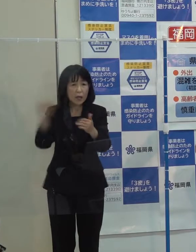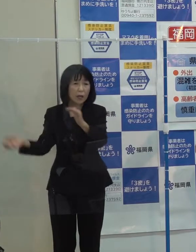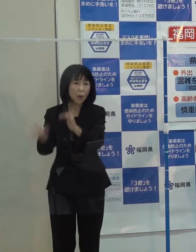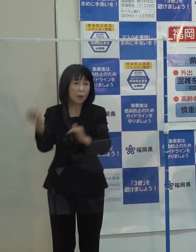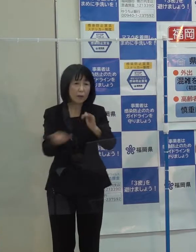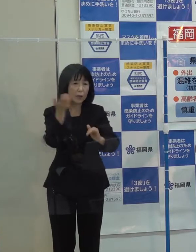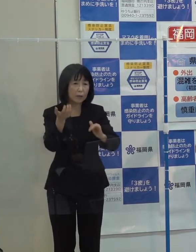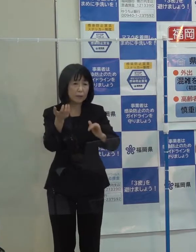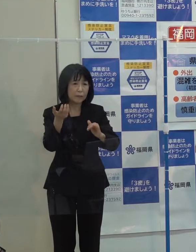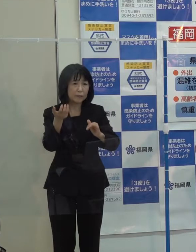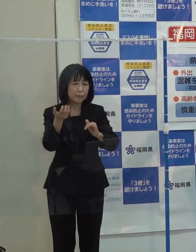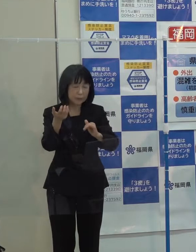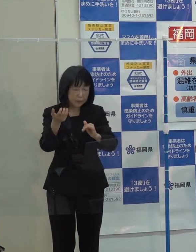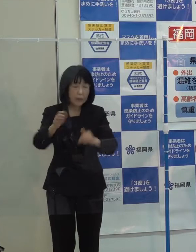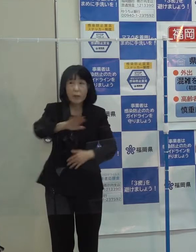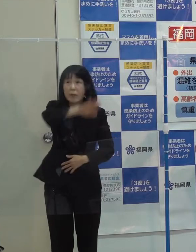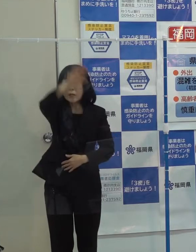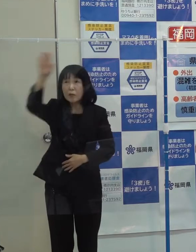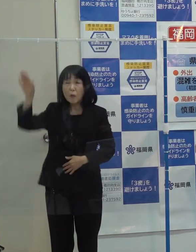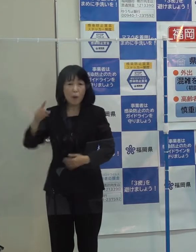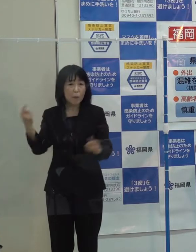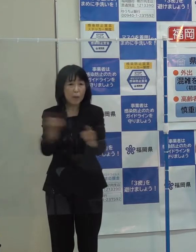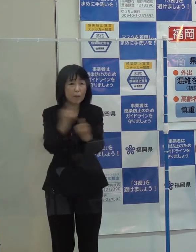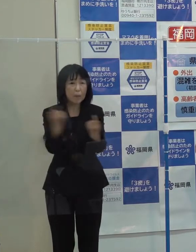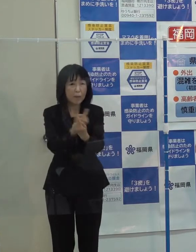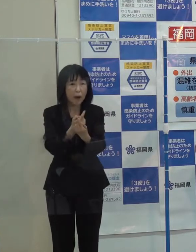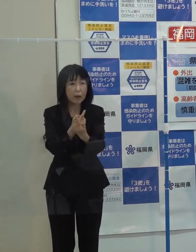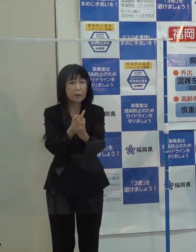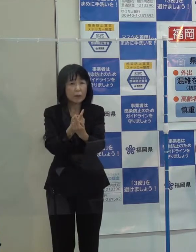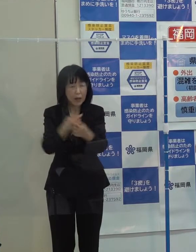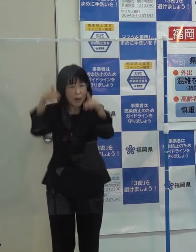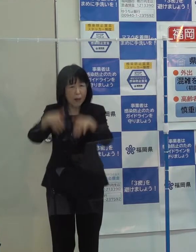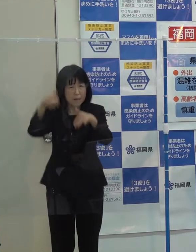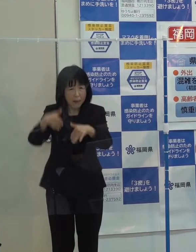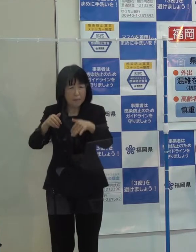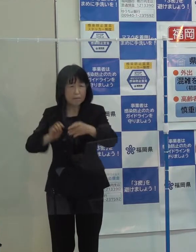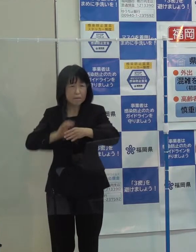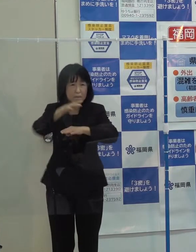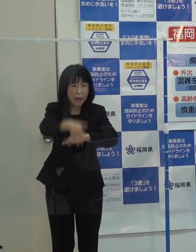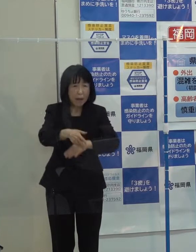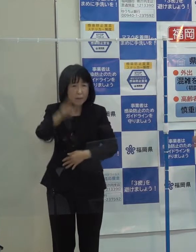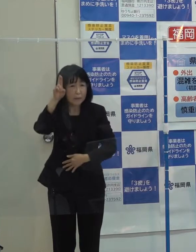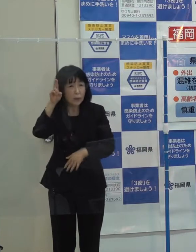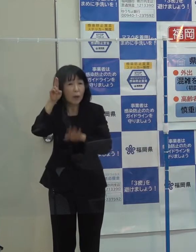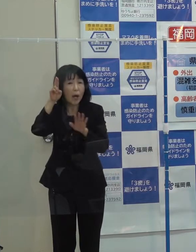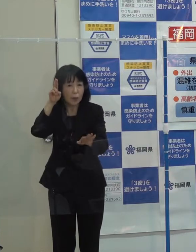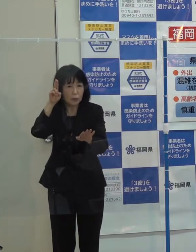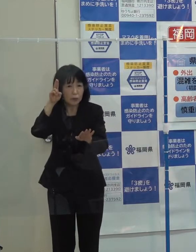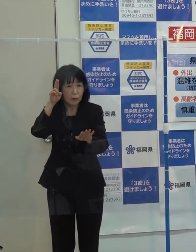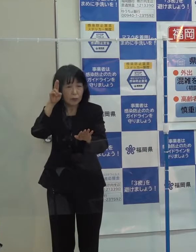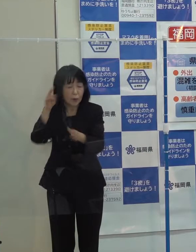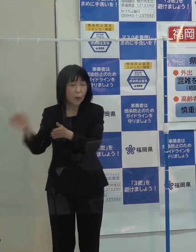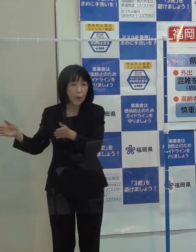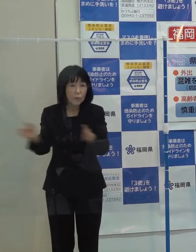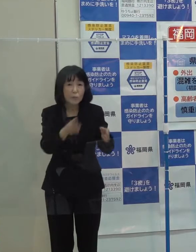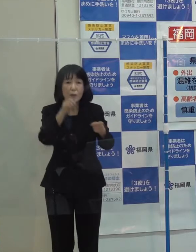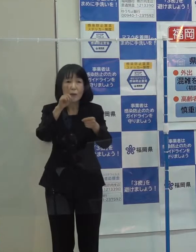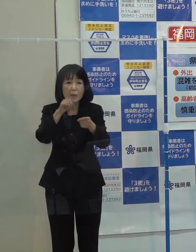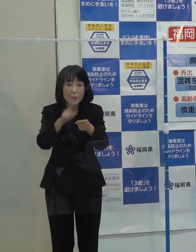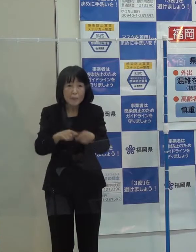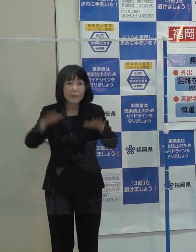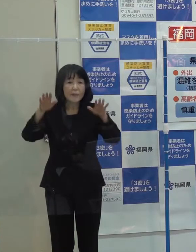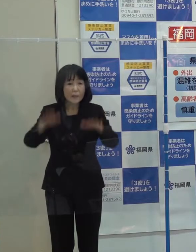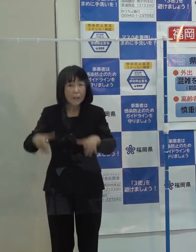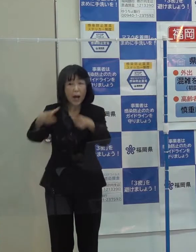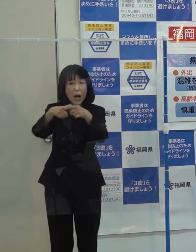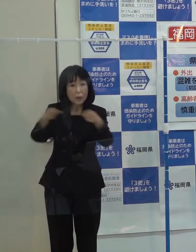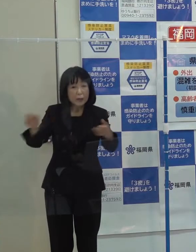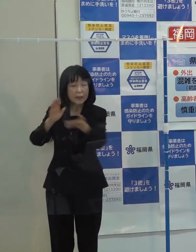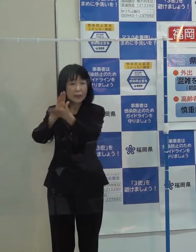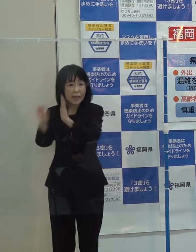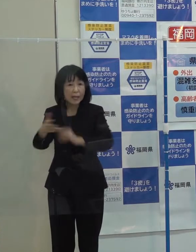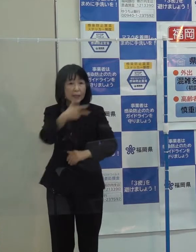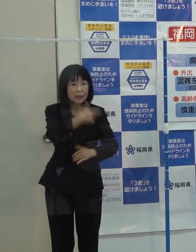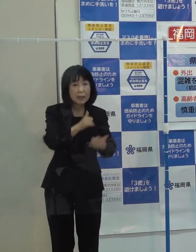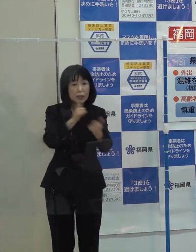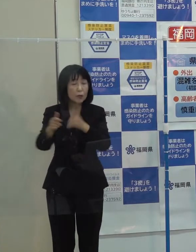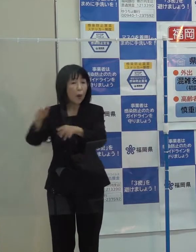気候変動による水害リスクの増大に備えていくため 今 国 県 市町村 関係機関が一緒になって